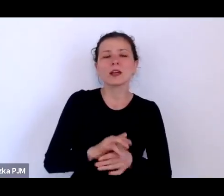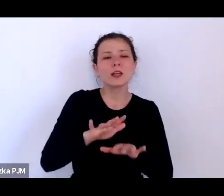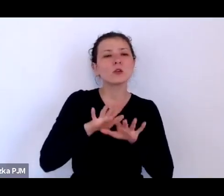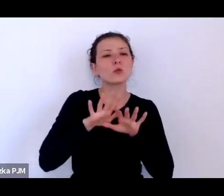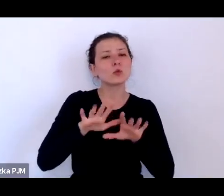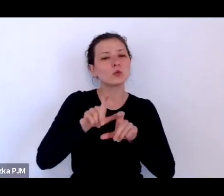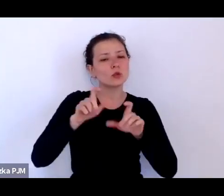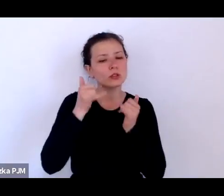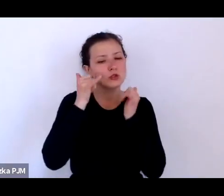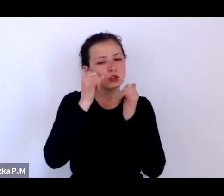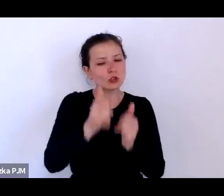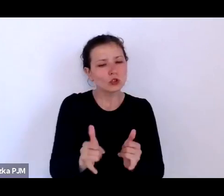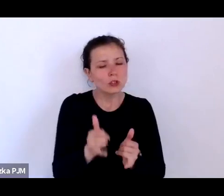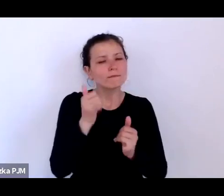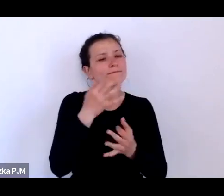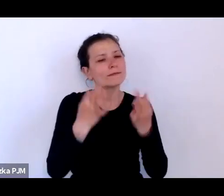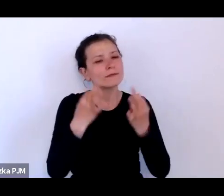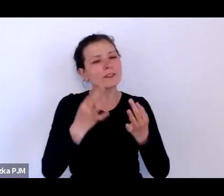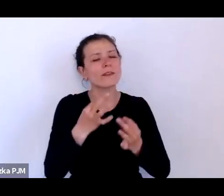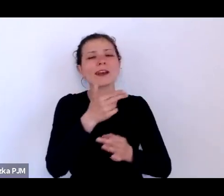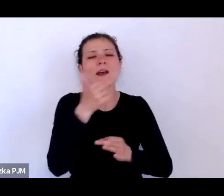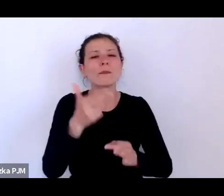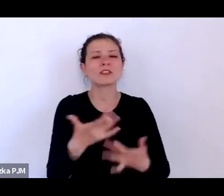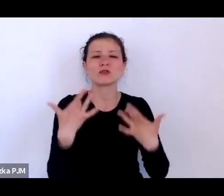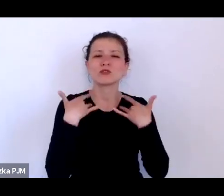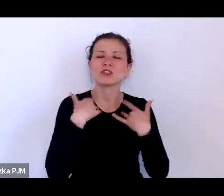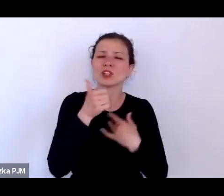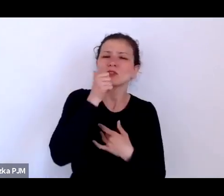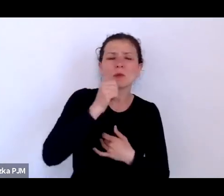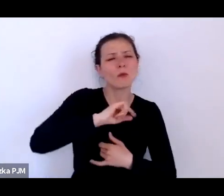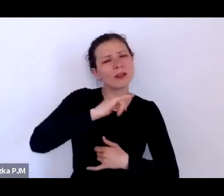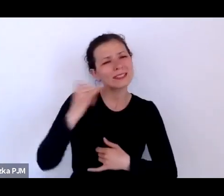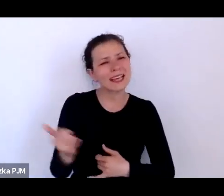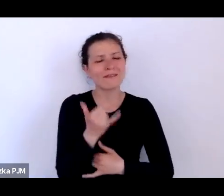nad życiem codziennym, które mnie zawsze wciąga; wszystkich nas wciąga życie codzienne